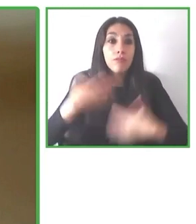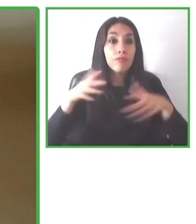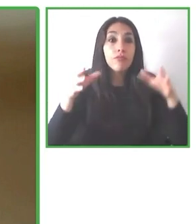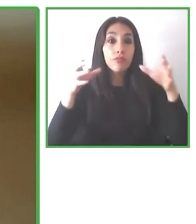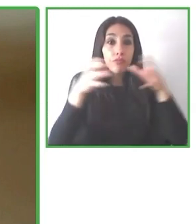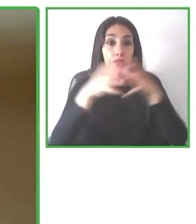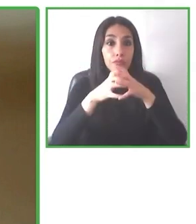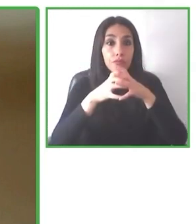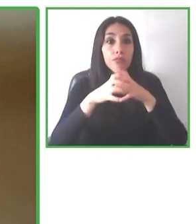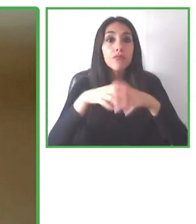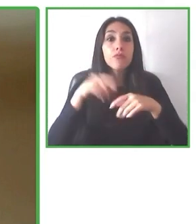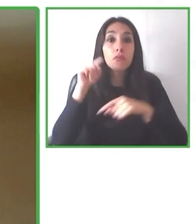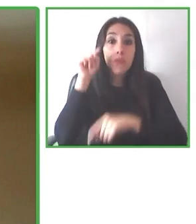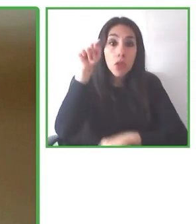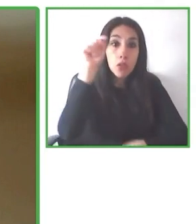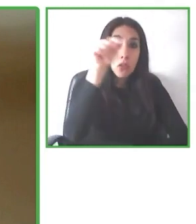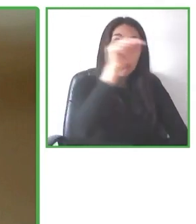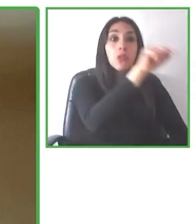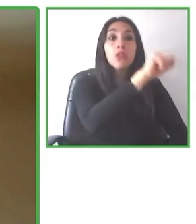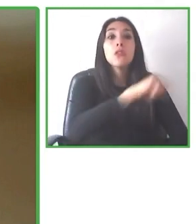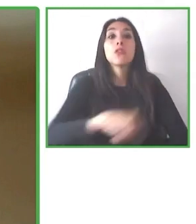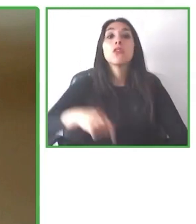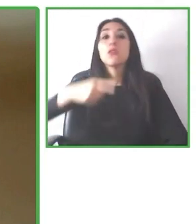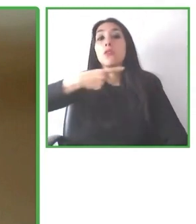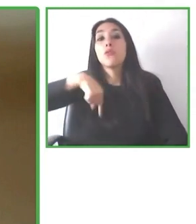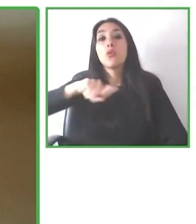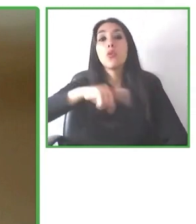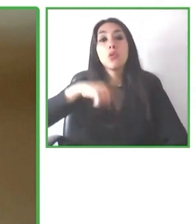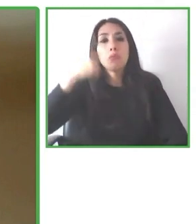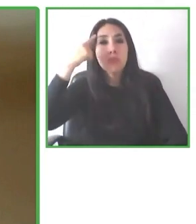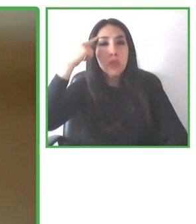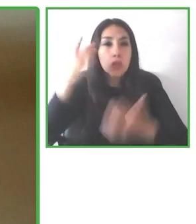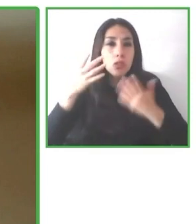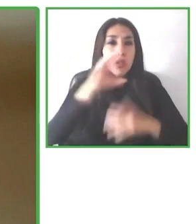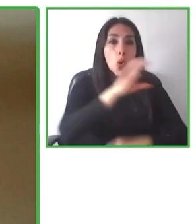Por eso nosotros dijimos que queremos hacer la mejor solución del mundo para que personas